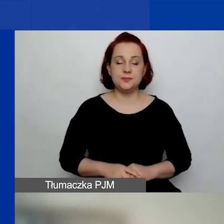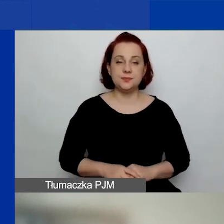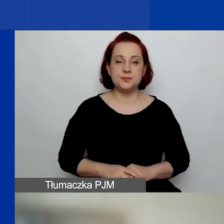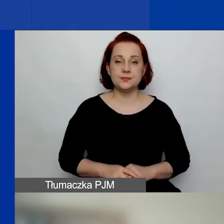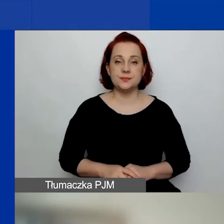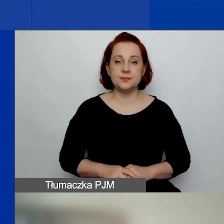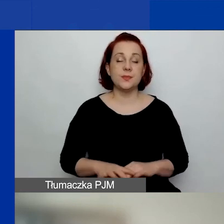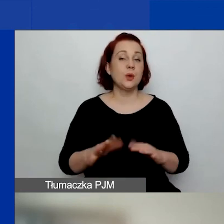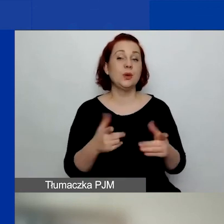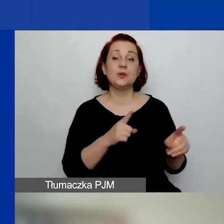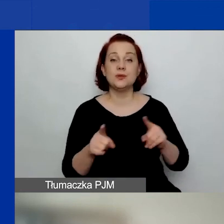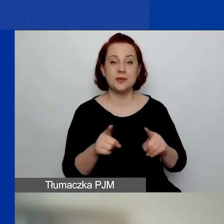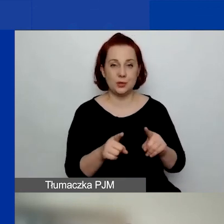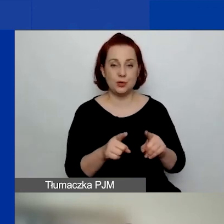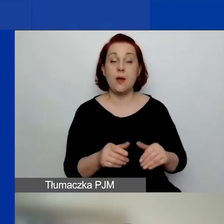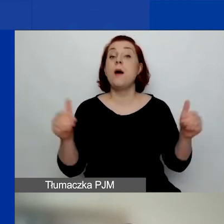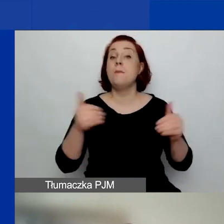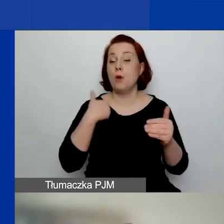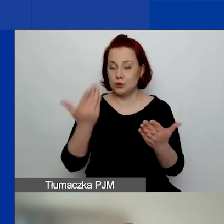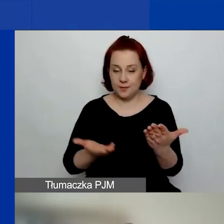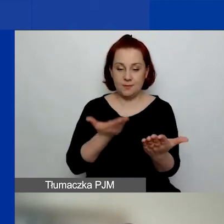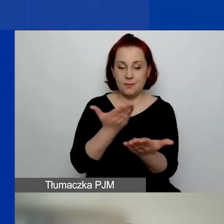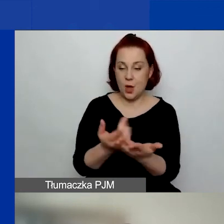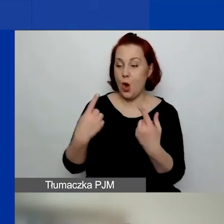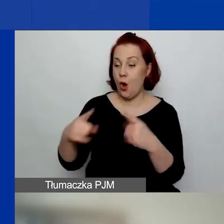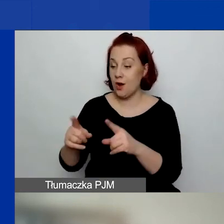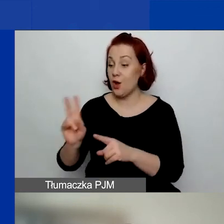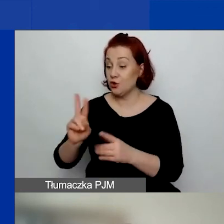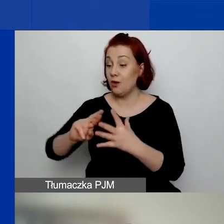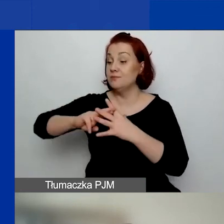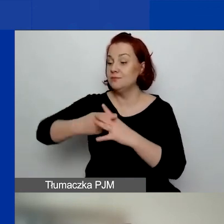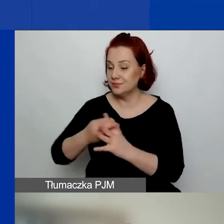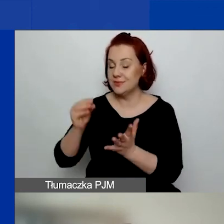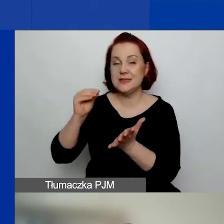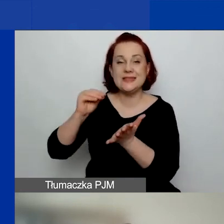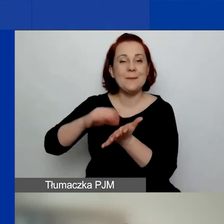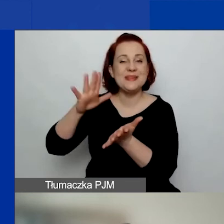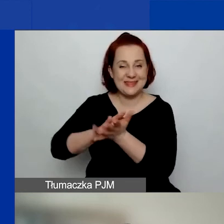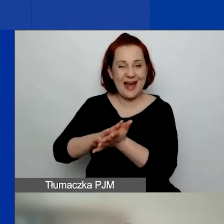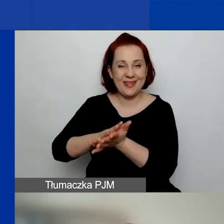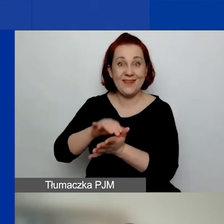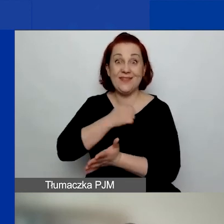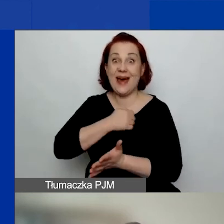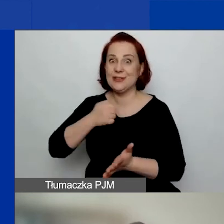To znaczy, mogą do nas aplikować organizacje zarejestrowane w mieście stołecznym Warszawa, ale na projekt,